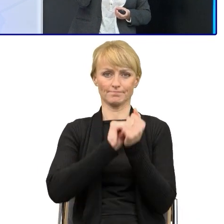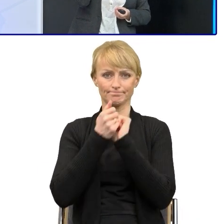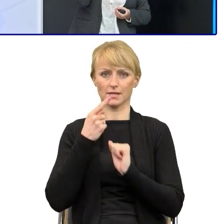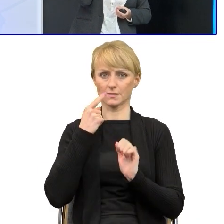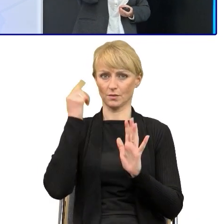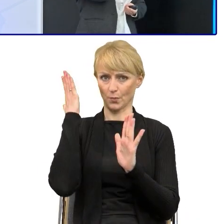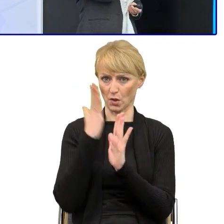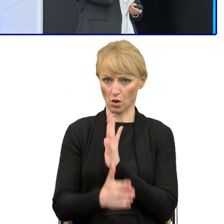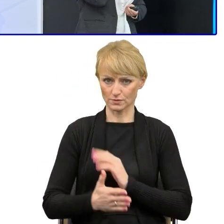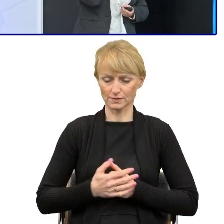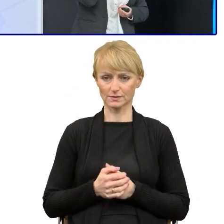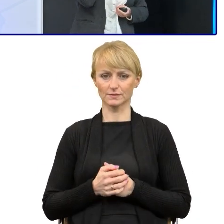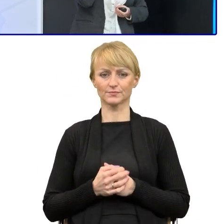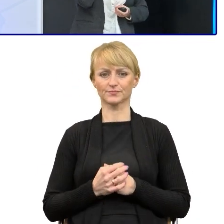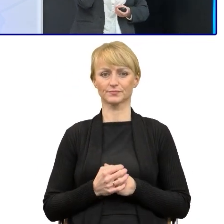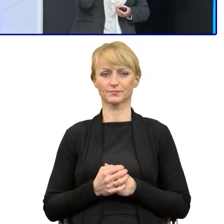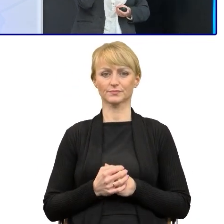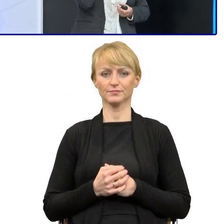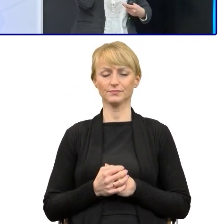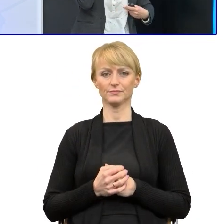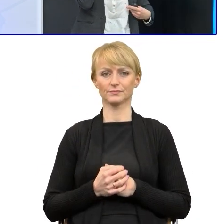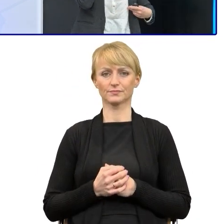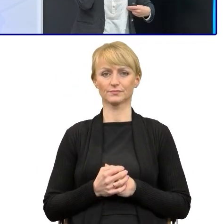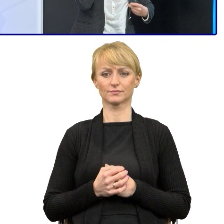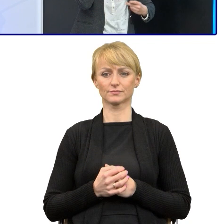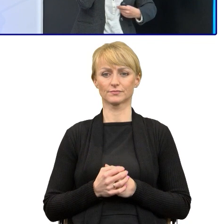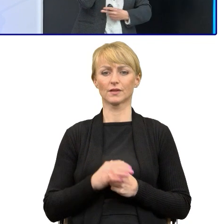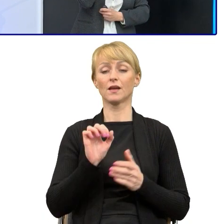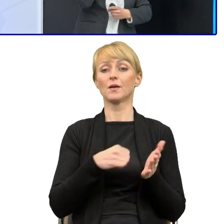Prawnicy wyrazili zgodę. No i te nasze wszystkie regulaminy, które są ogłaszane do tej pory,